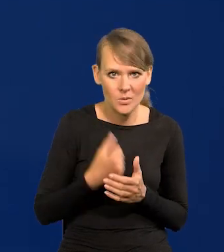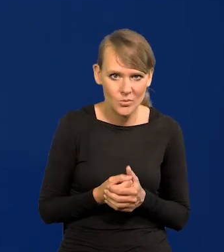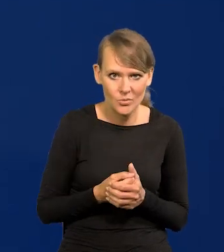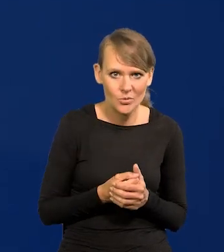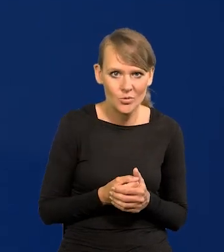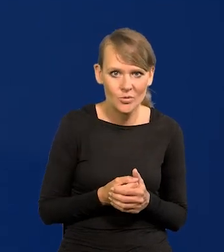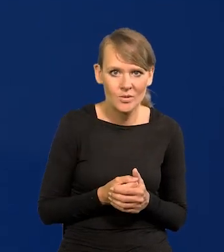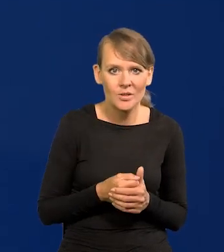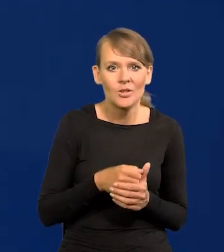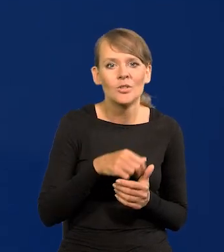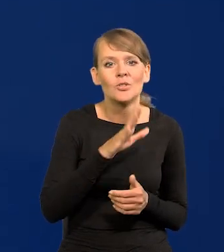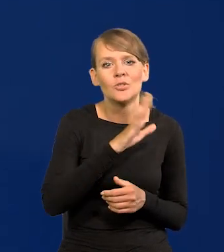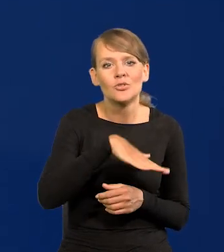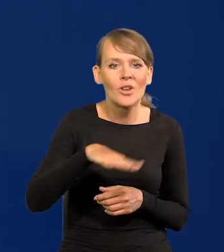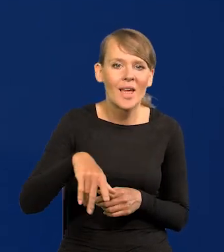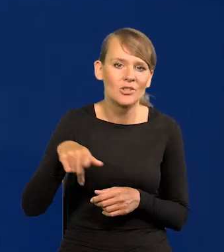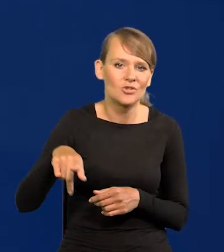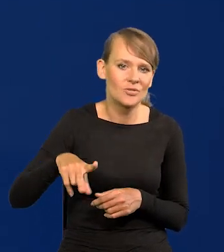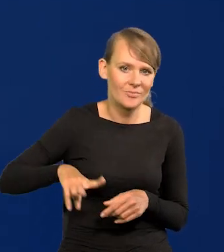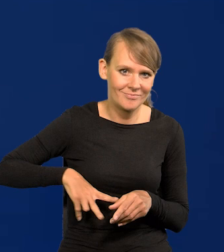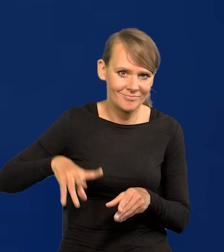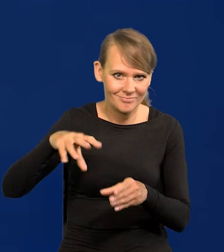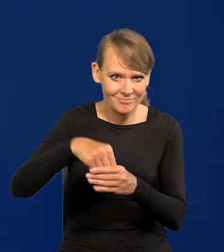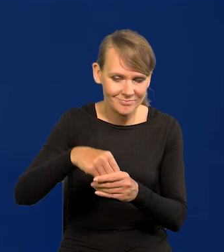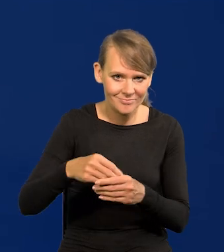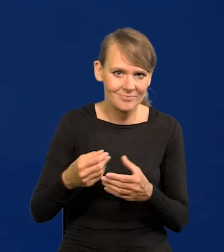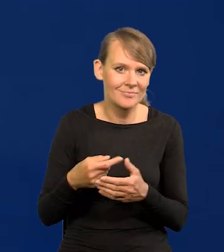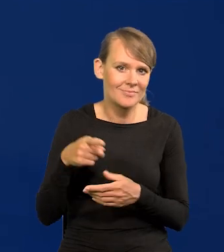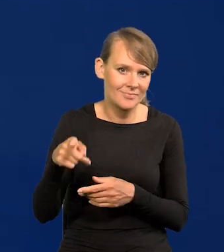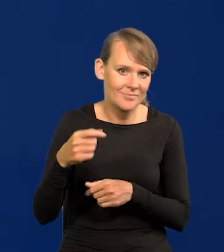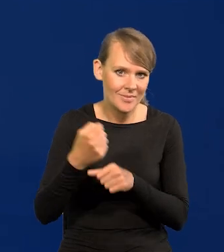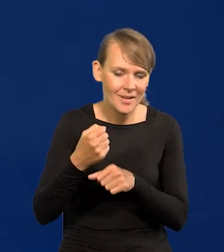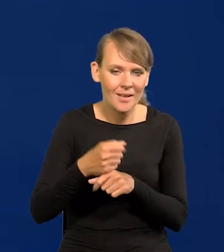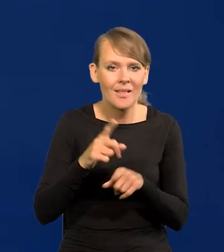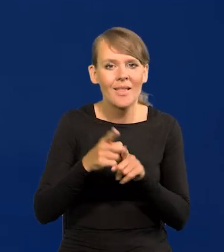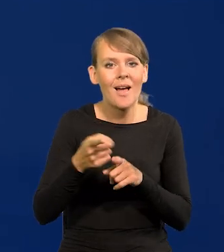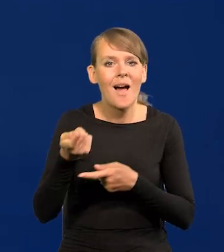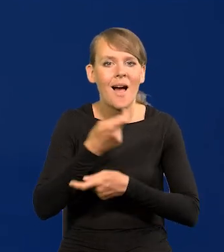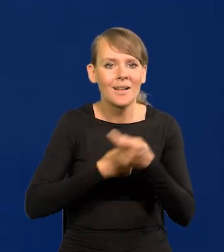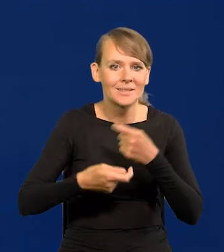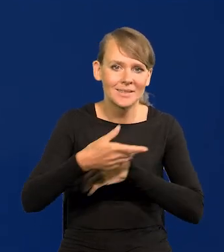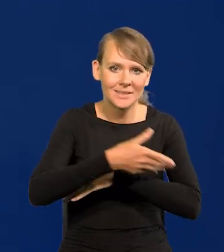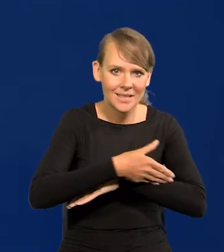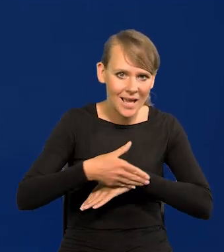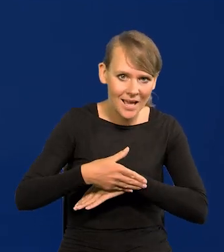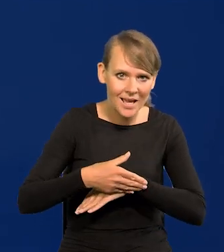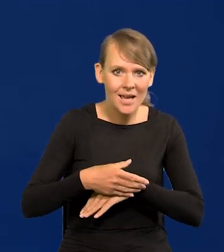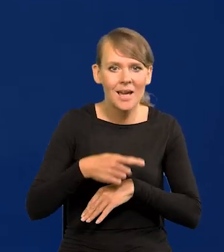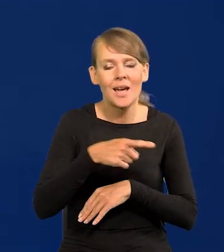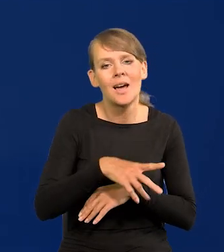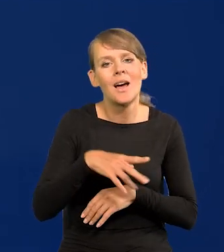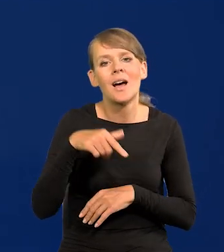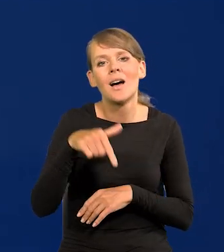Dzieci nomenklatury, resortowe dzieci, ludzie na handlu zagranicznym, bo prawie studiowali wyłączne